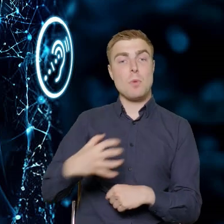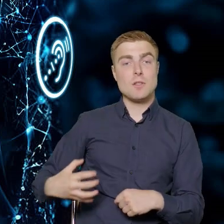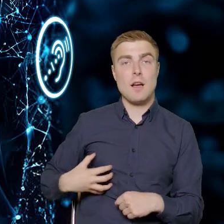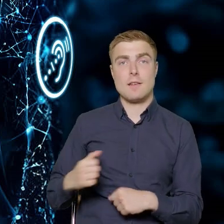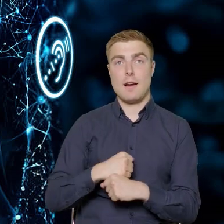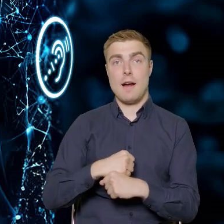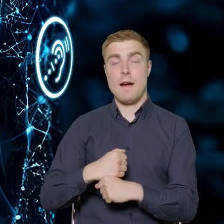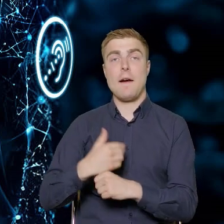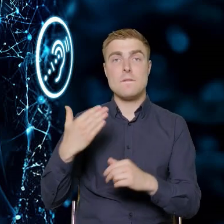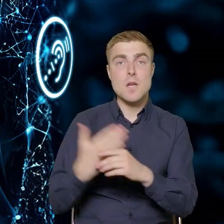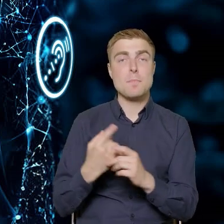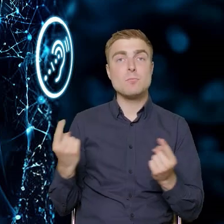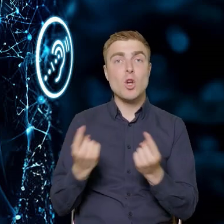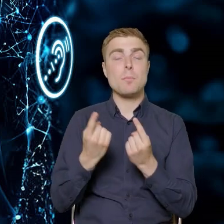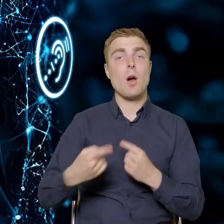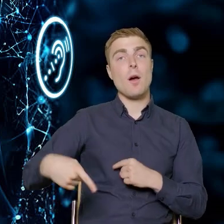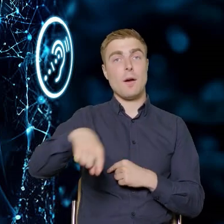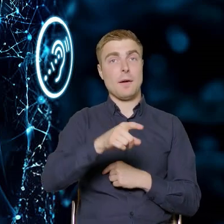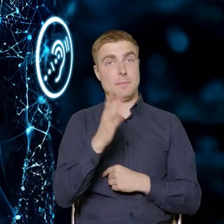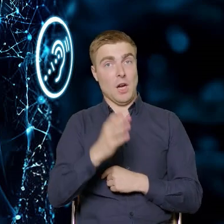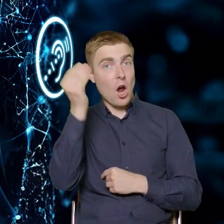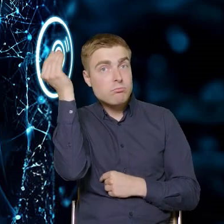uzyskają wiedzę, o której tutaj też było mówione.